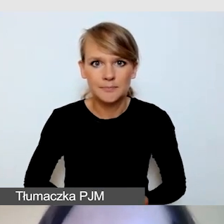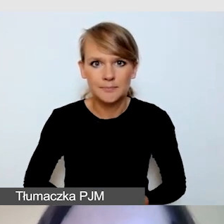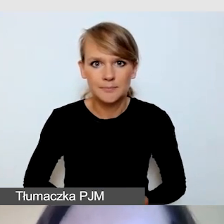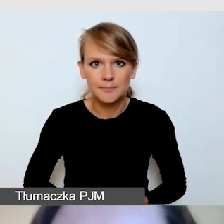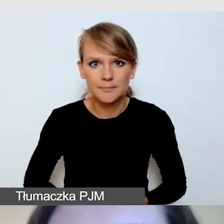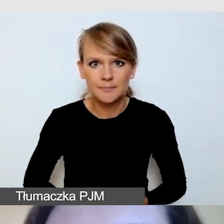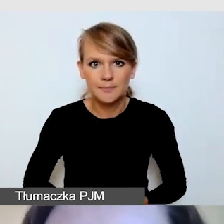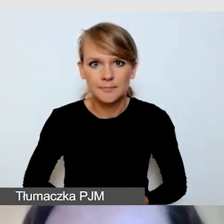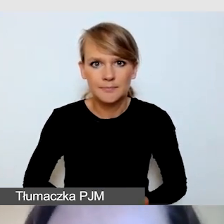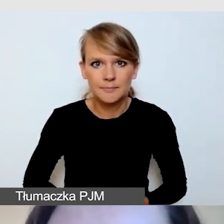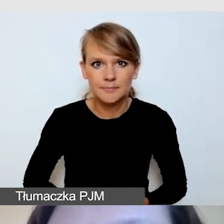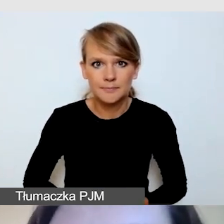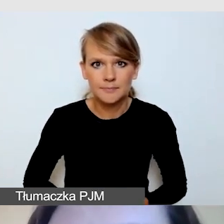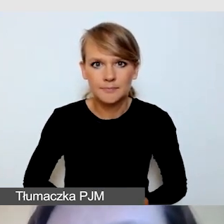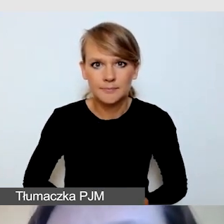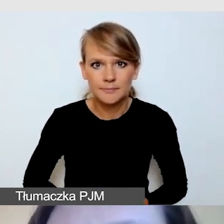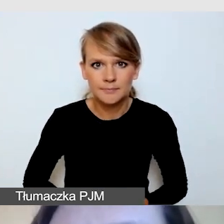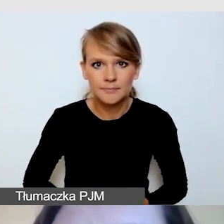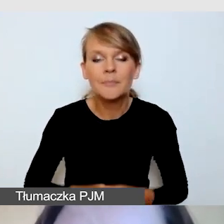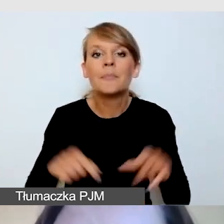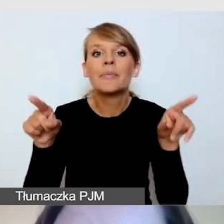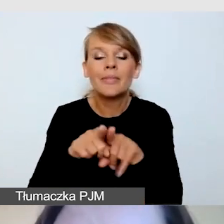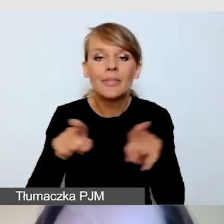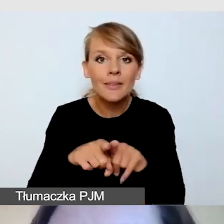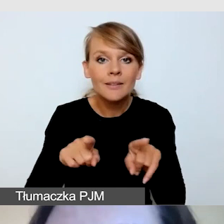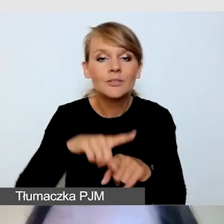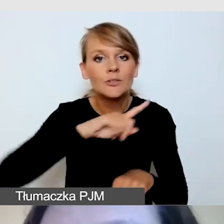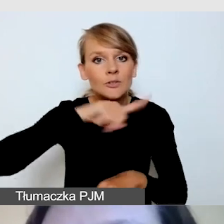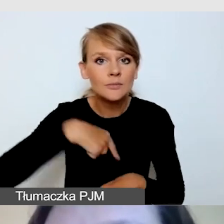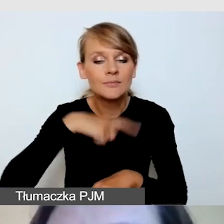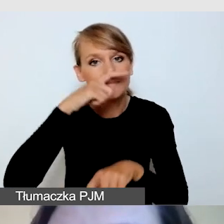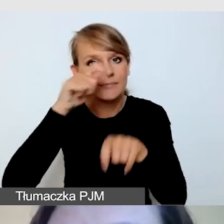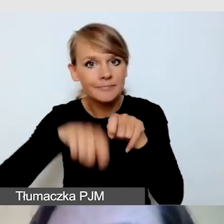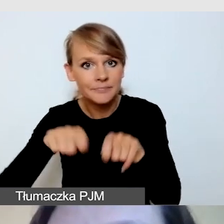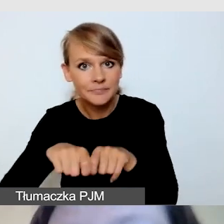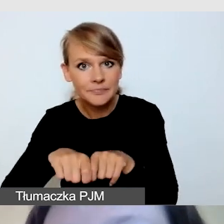Sprawdzamy również, zanim transmisja się ukaże,